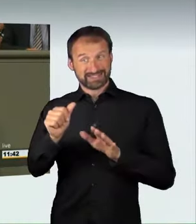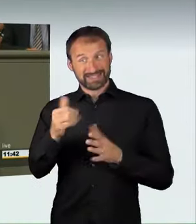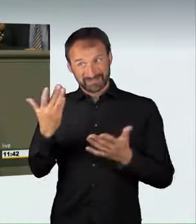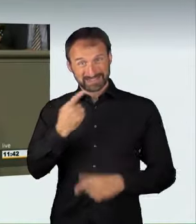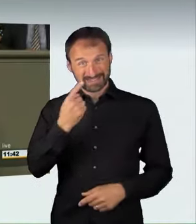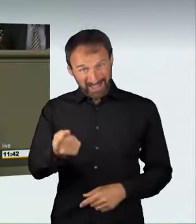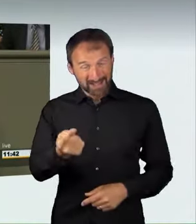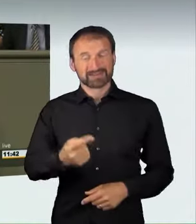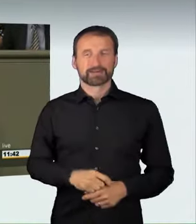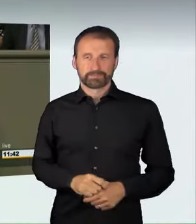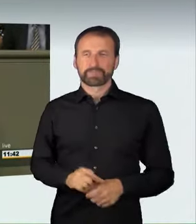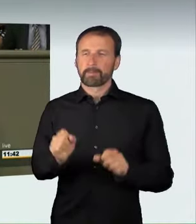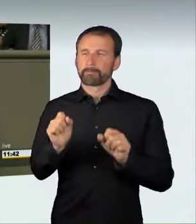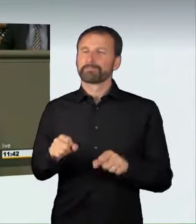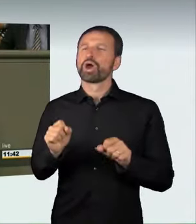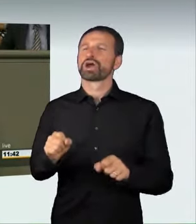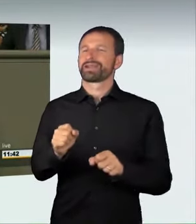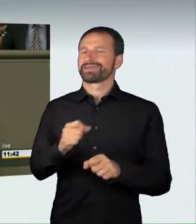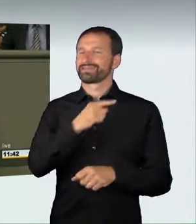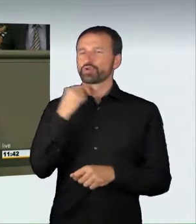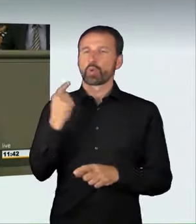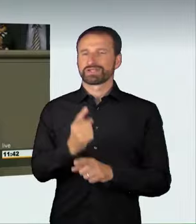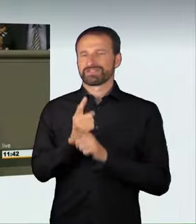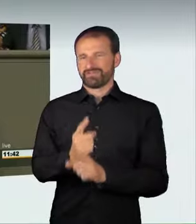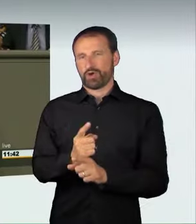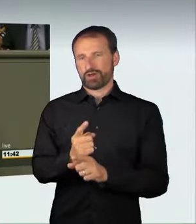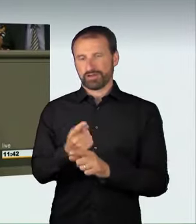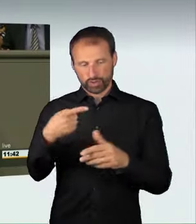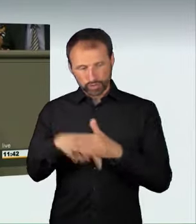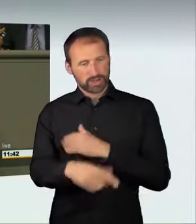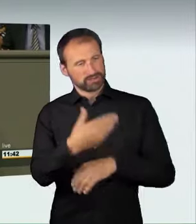dass durch die Teilnahme an solchen Rennen mögliche Todesfolgen